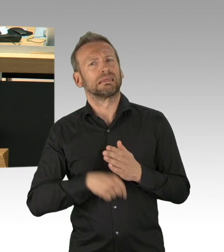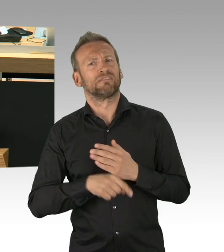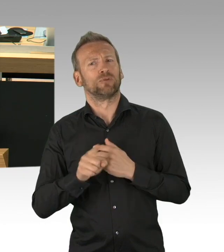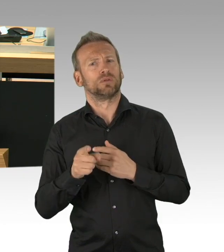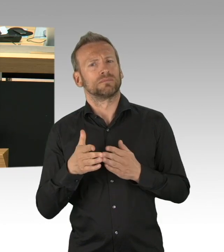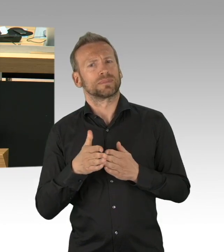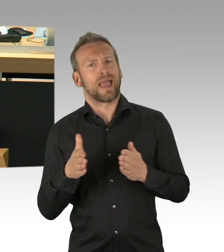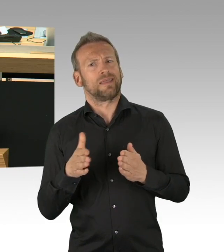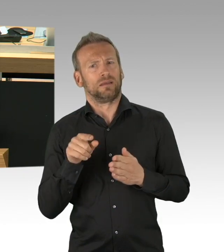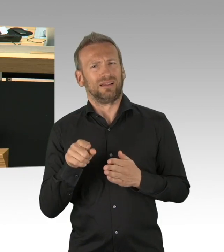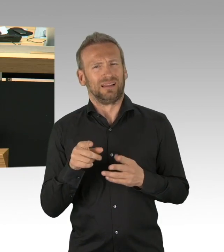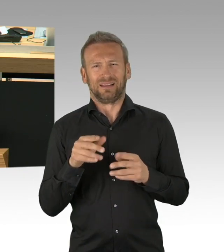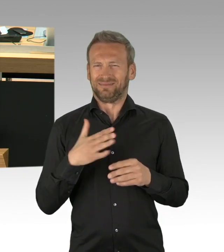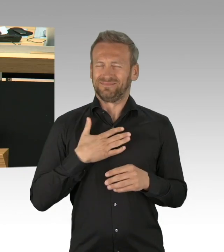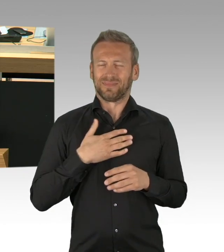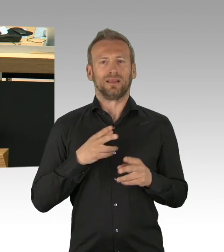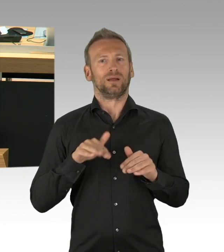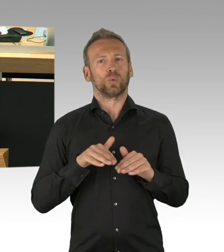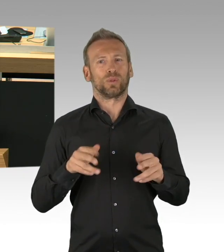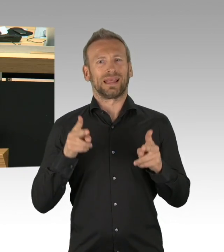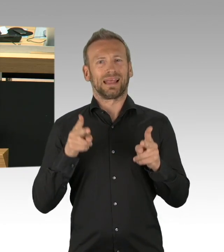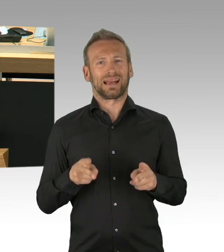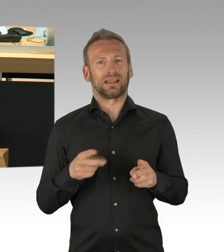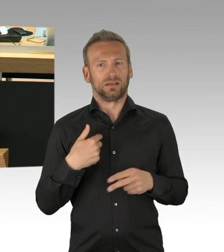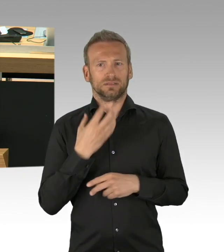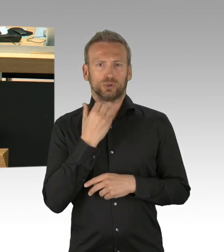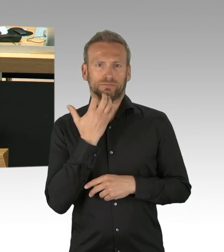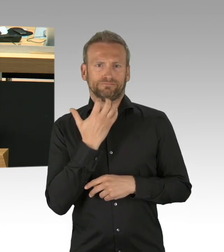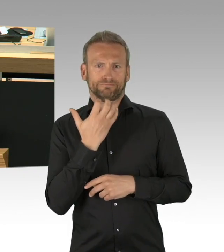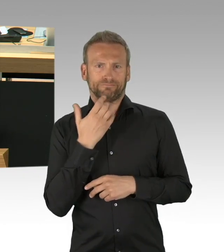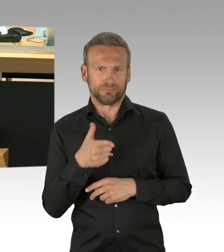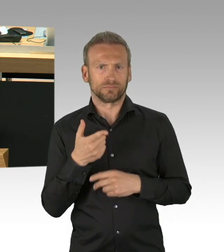nicht ohne Beteiligung des Parlamentes so stattfinden könnte,